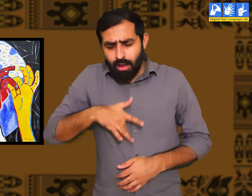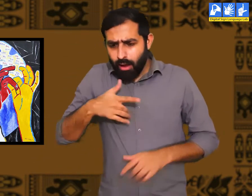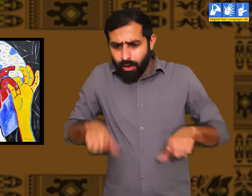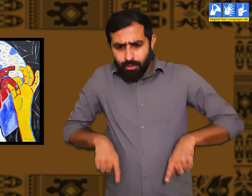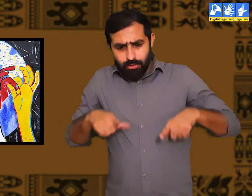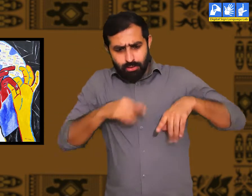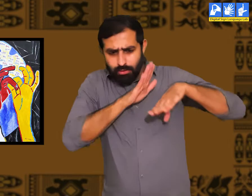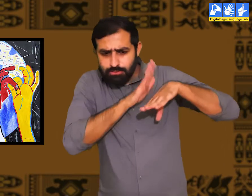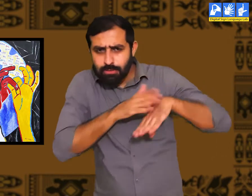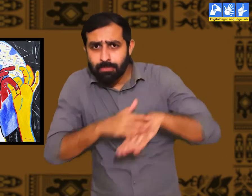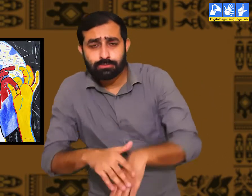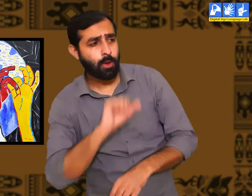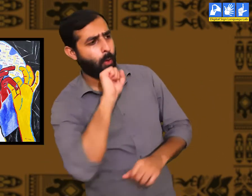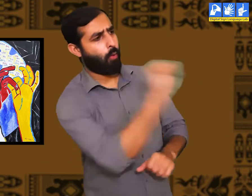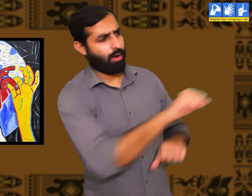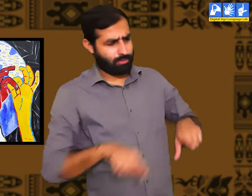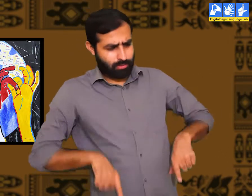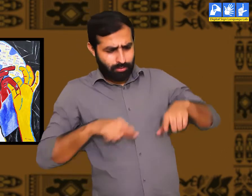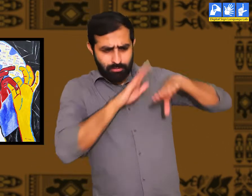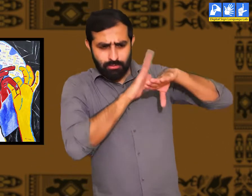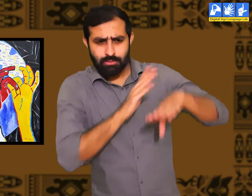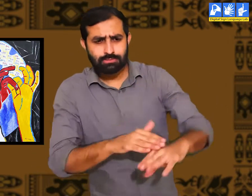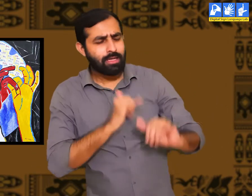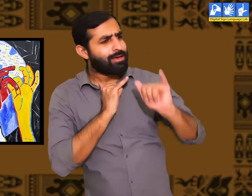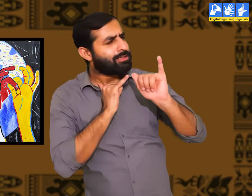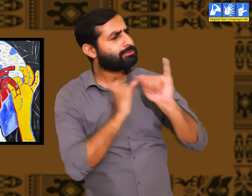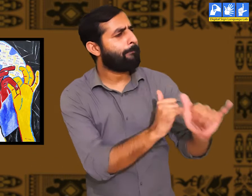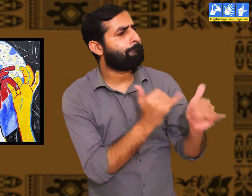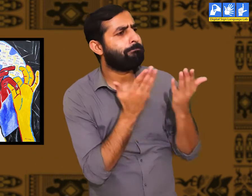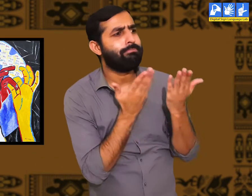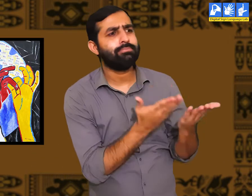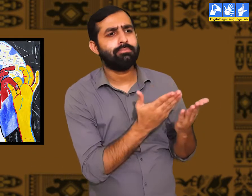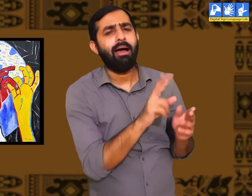उनके जीवन के अनुभव लगभग एक दूसरे से मिलते जुलते हैं।